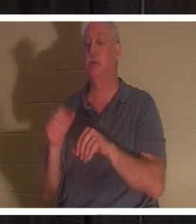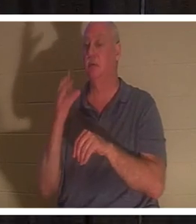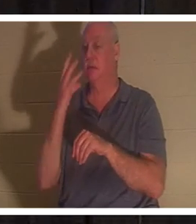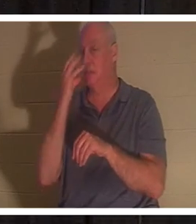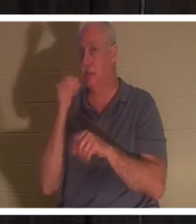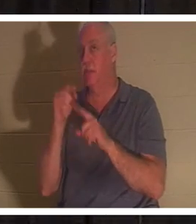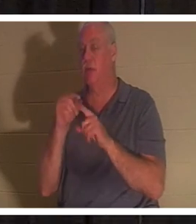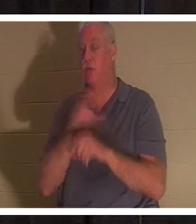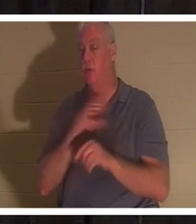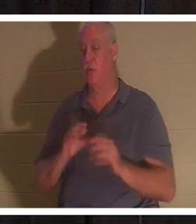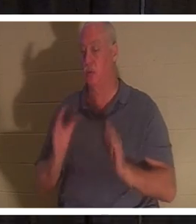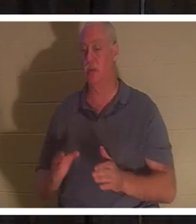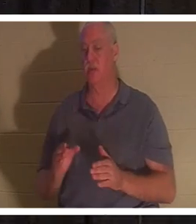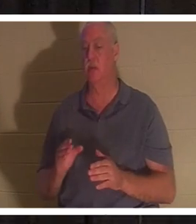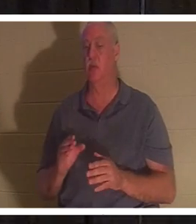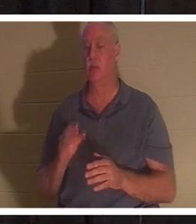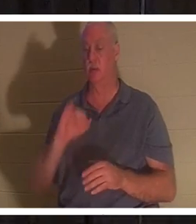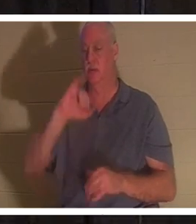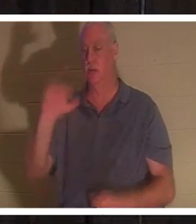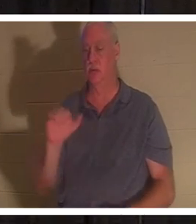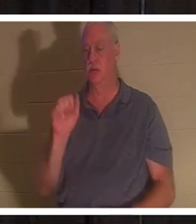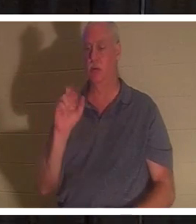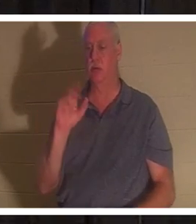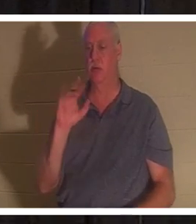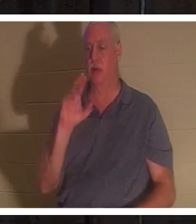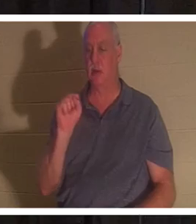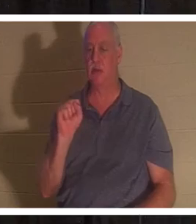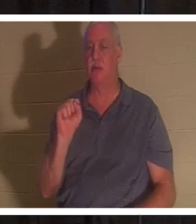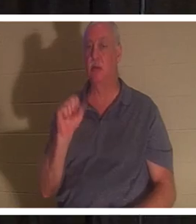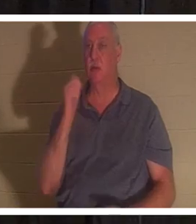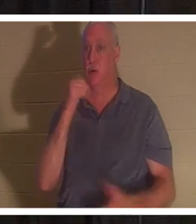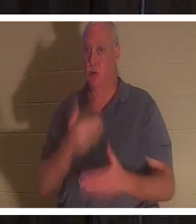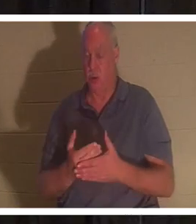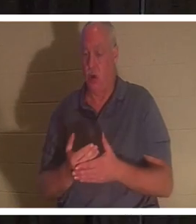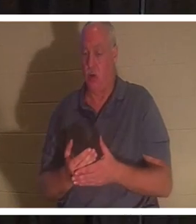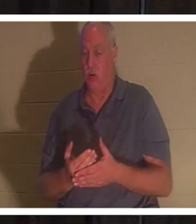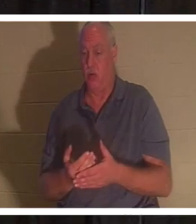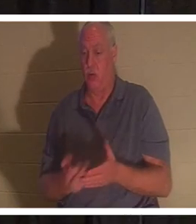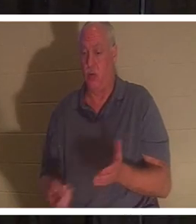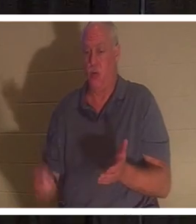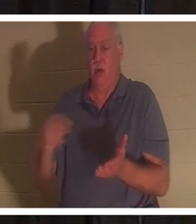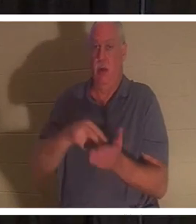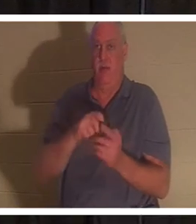가운데서 살리셨을 때 그리스도인에게 죽음을 잠자는 것으로 말씀하셨습니다